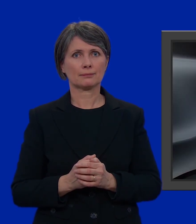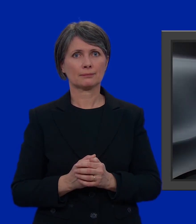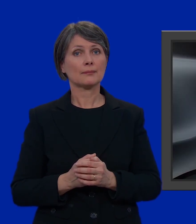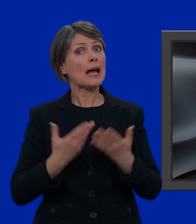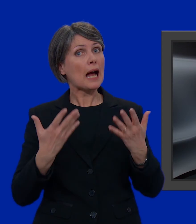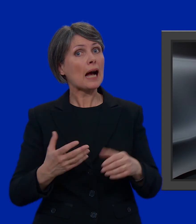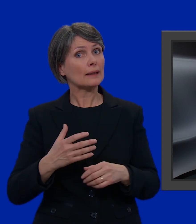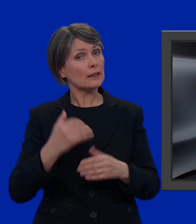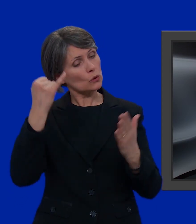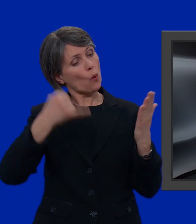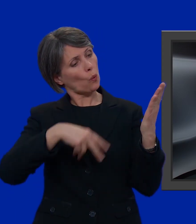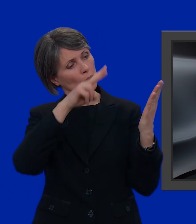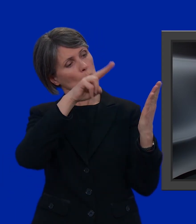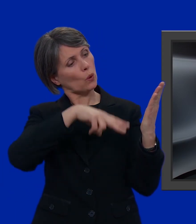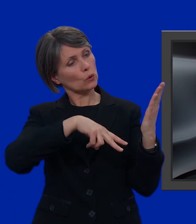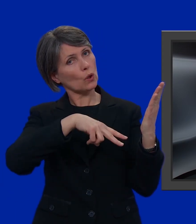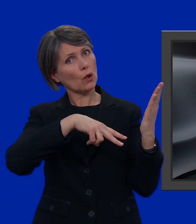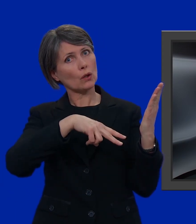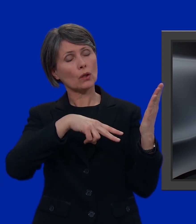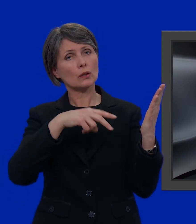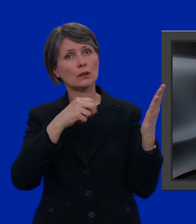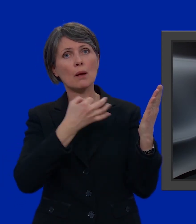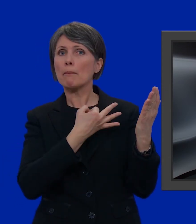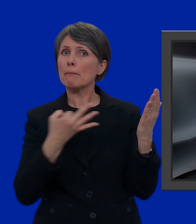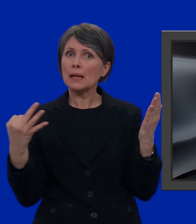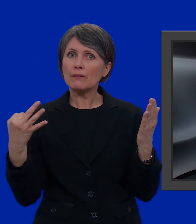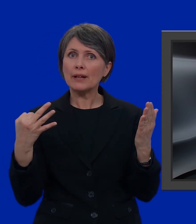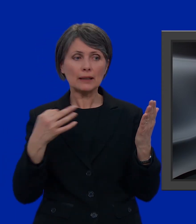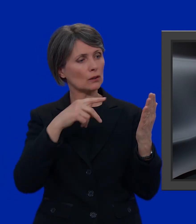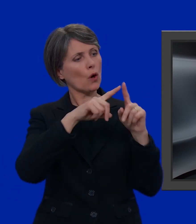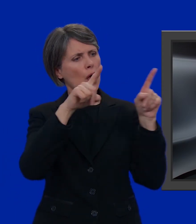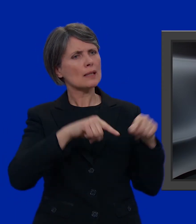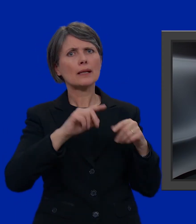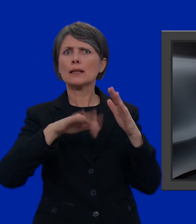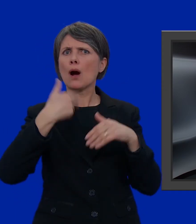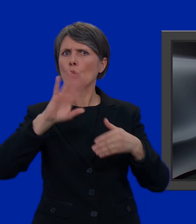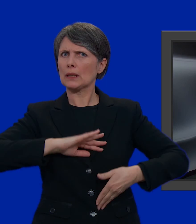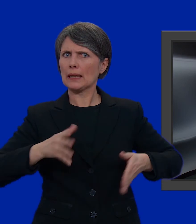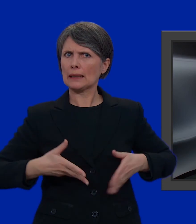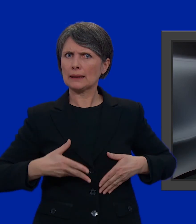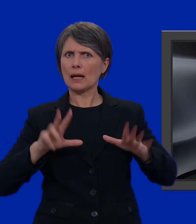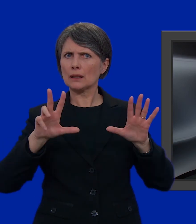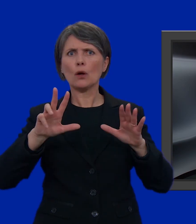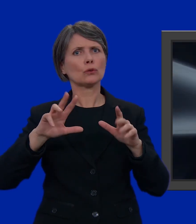Ora facciamo un ultimo controllo. Perfetto! Sulla scheda non ci sono più di 8 candidati.